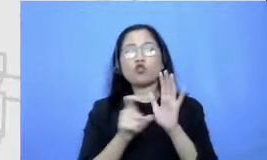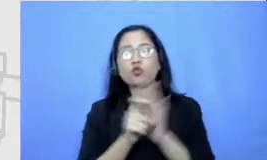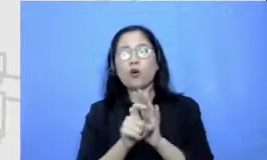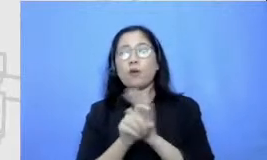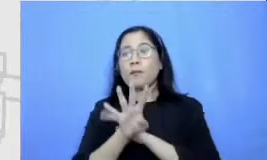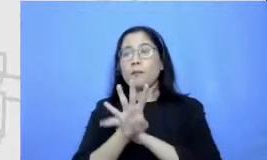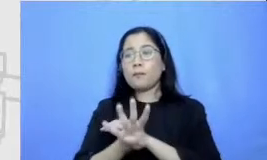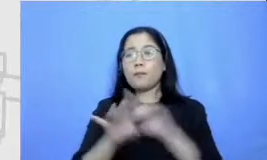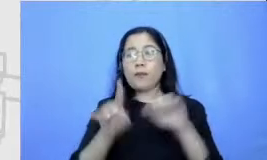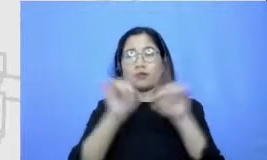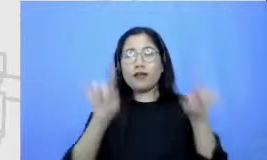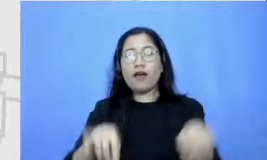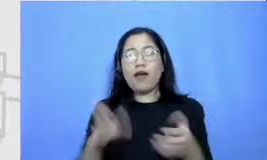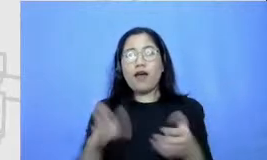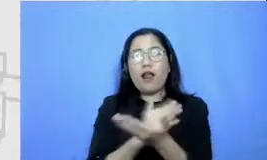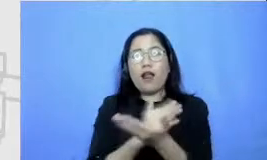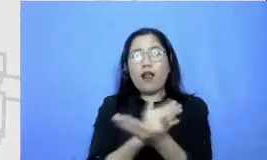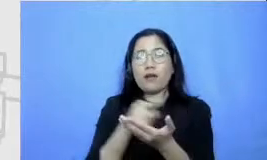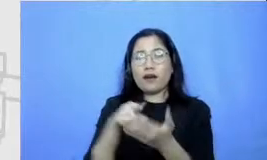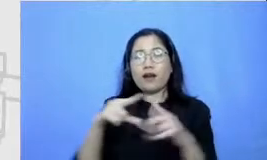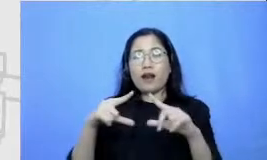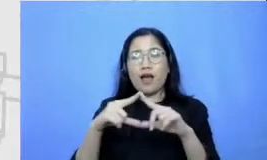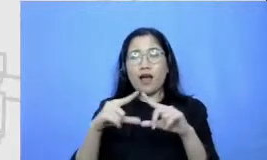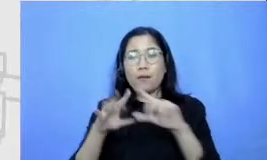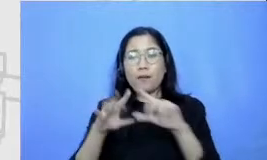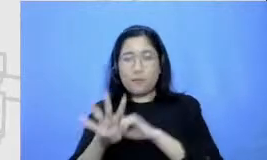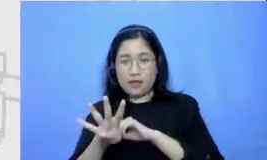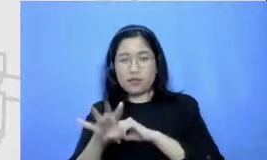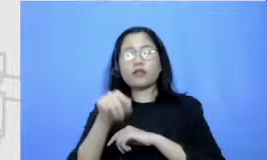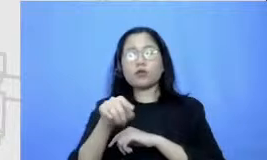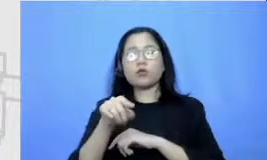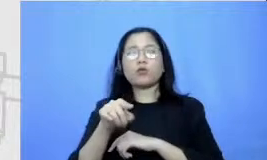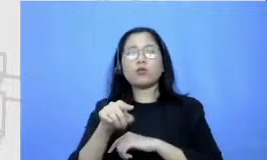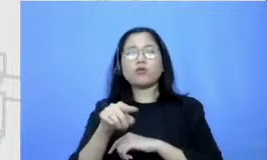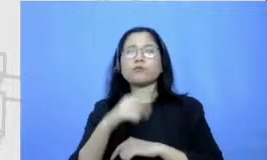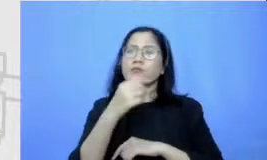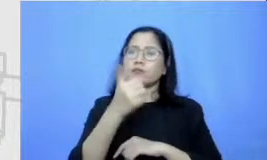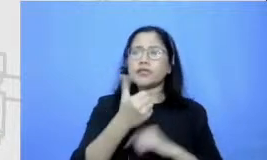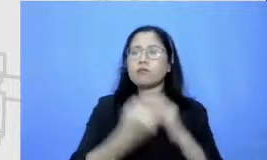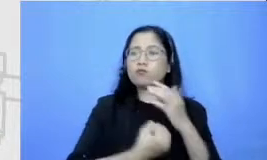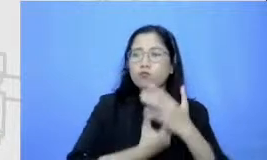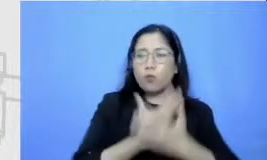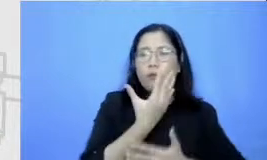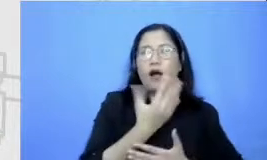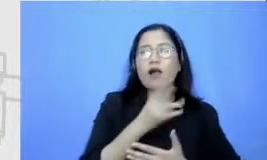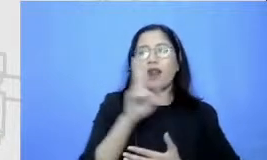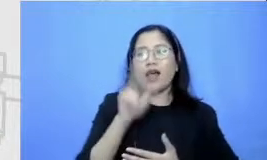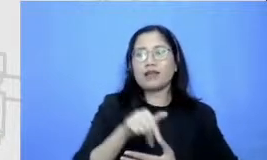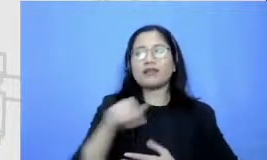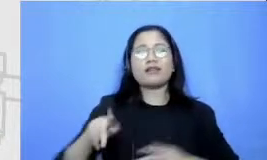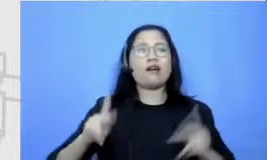tidak kira tokoh yang bisa saya kembangkan dan saya explore untuk berinteraksi dengan Anom siapa